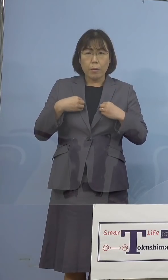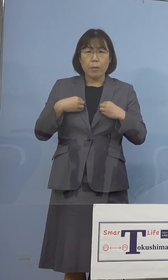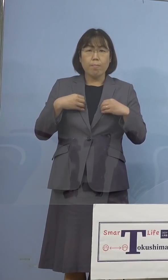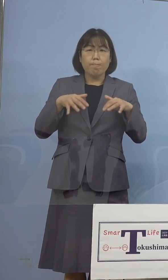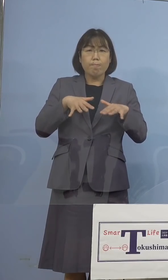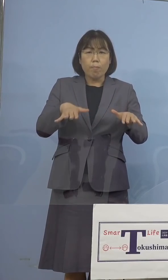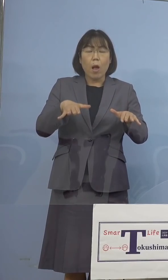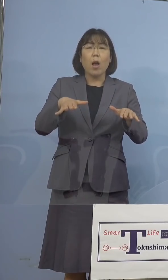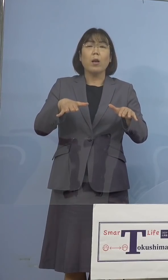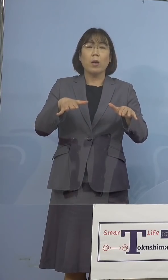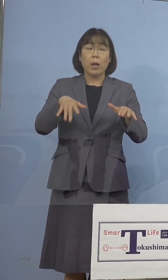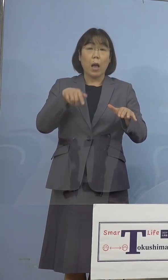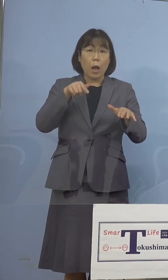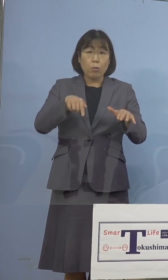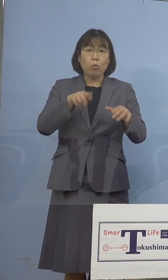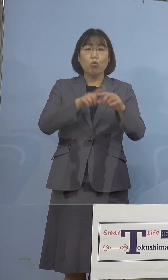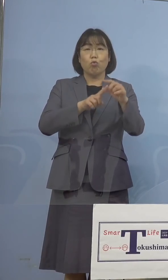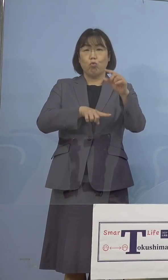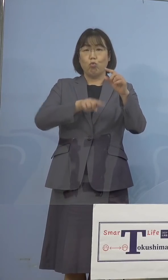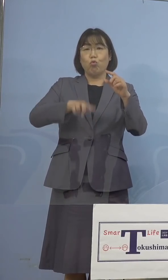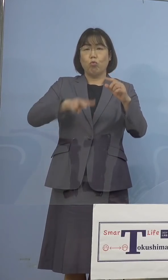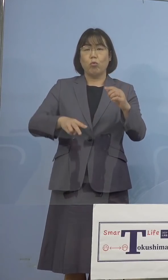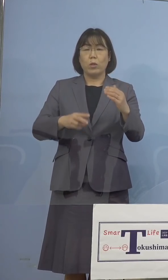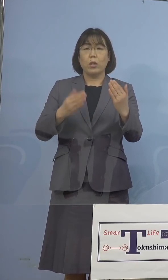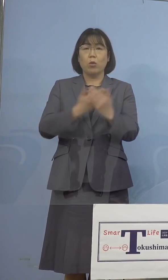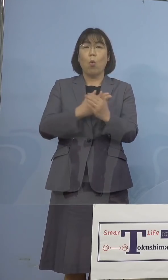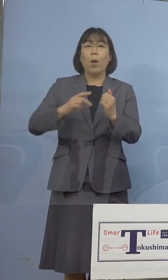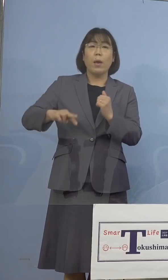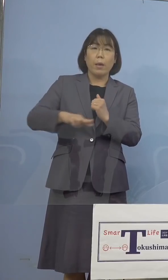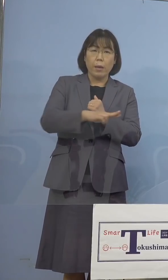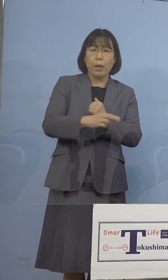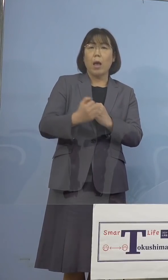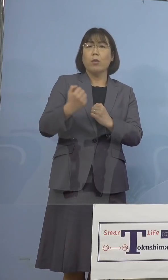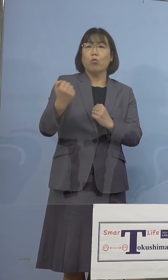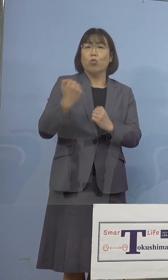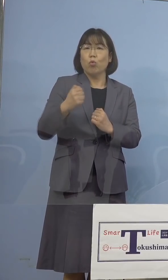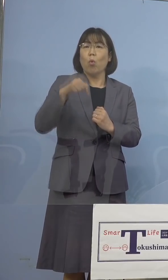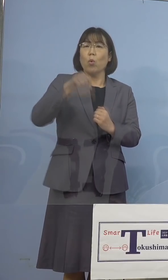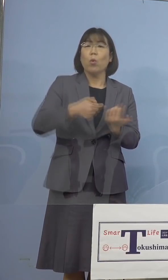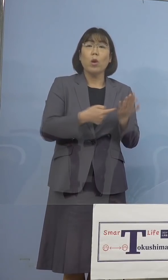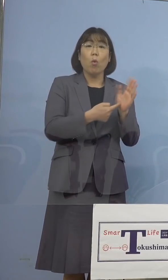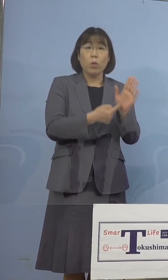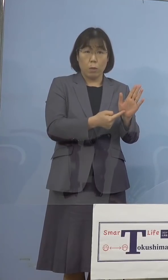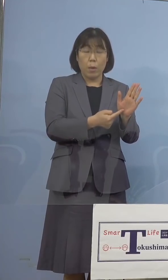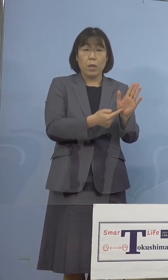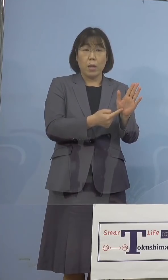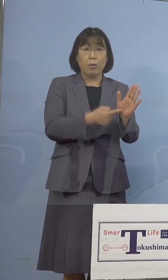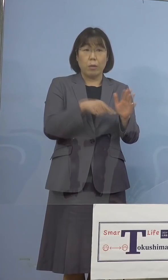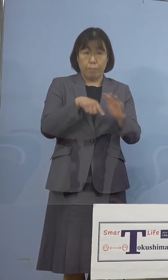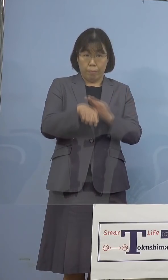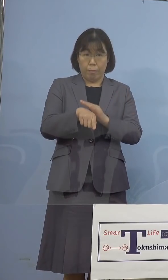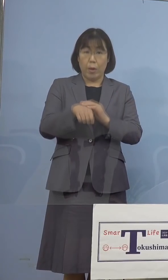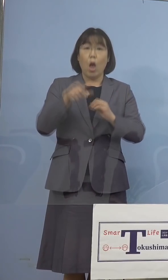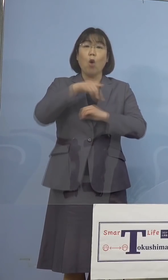変異株、強い感染力を示すもので ありまして、本県におきましても